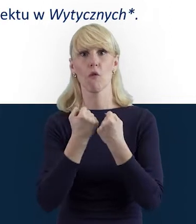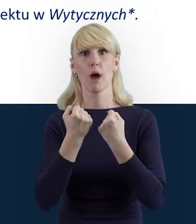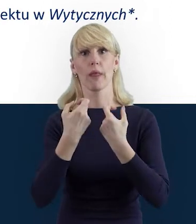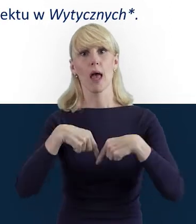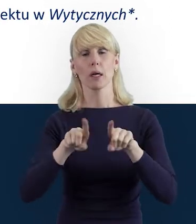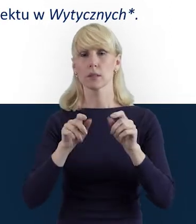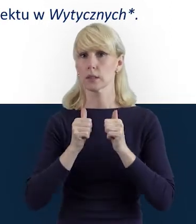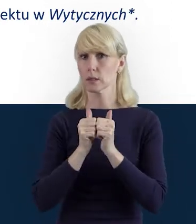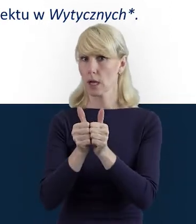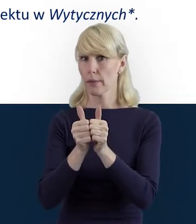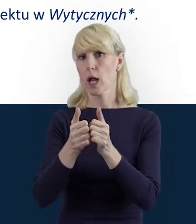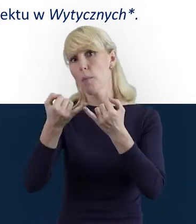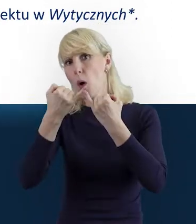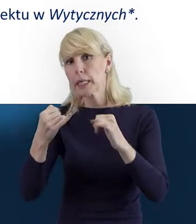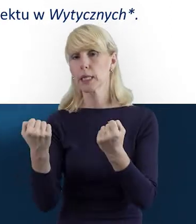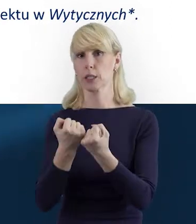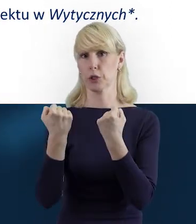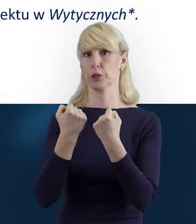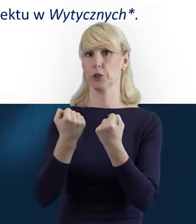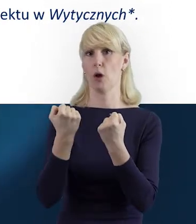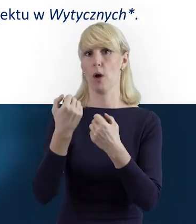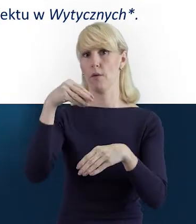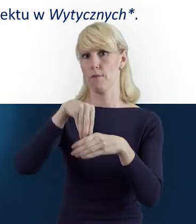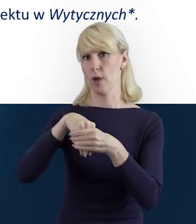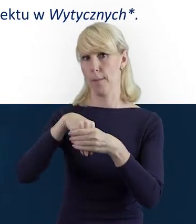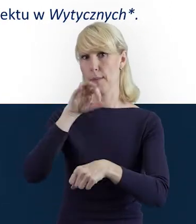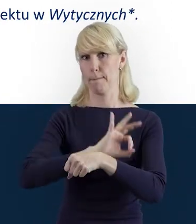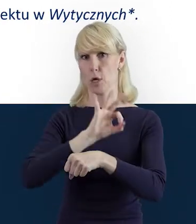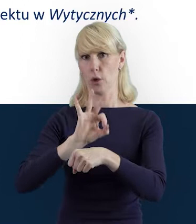lub czynności w ramach projektu,